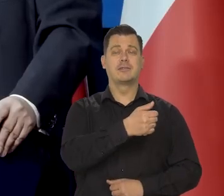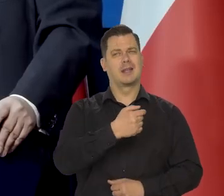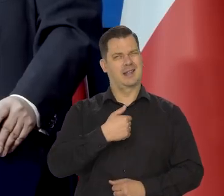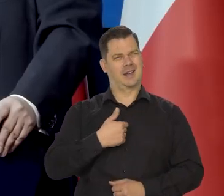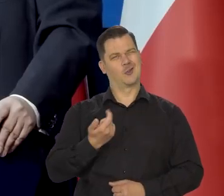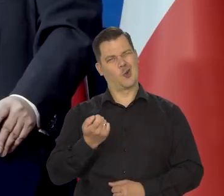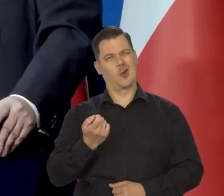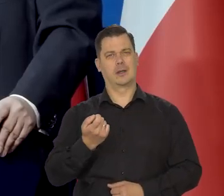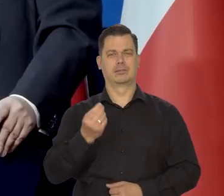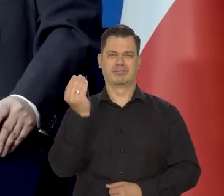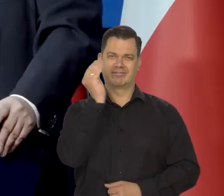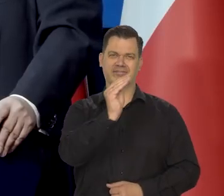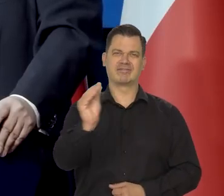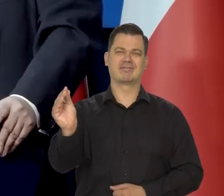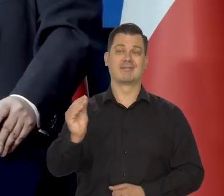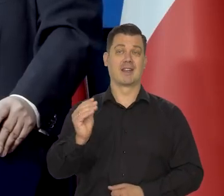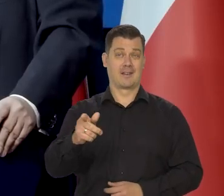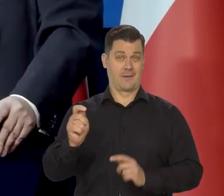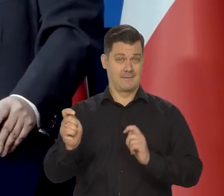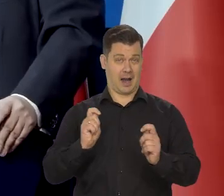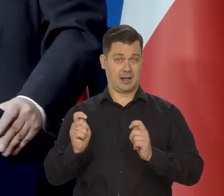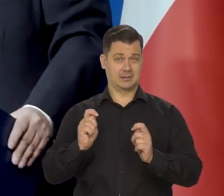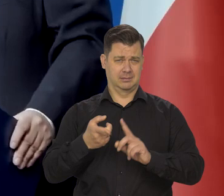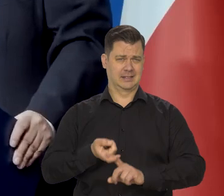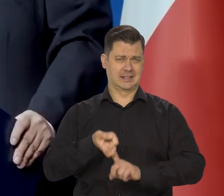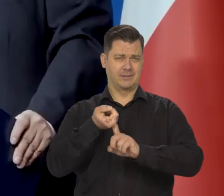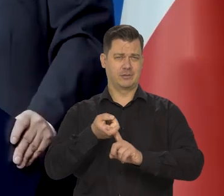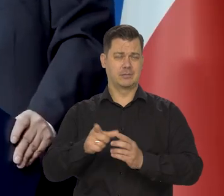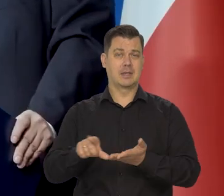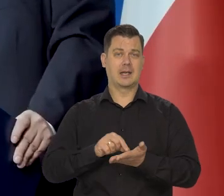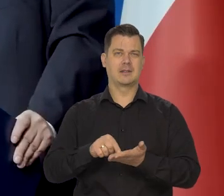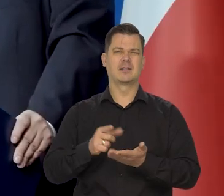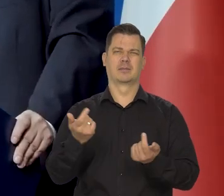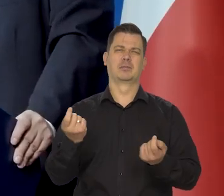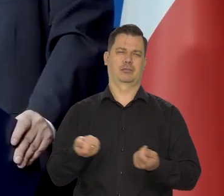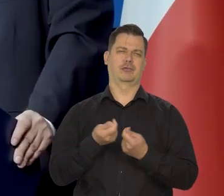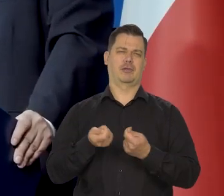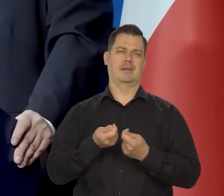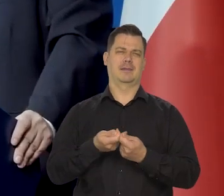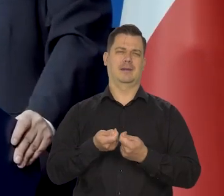że te wakacje kredytowe oczywiście one przeszkadzają w naszej polityce pieniężnej,